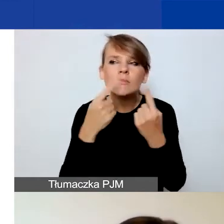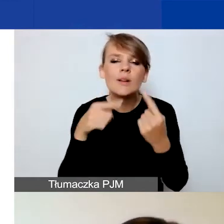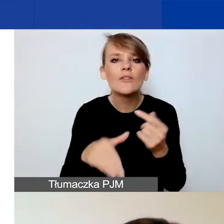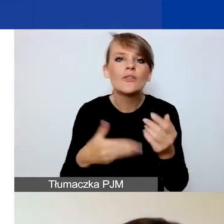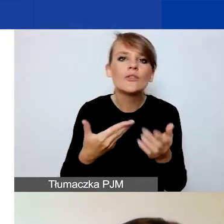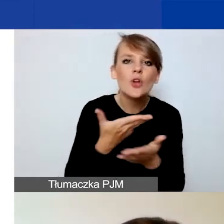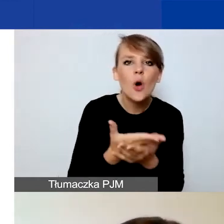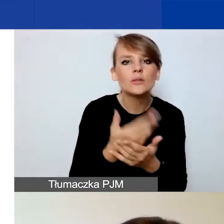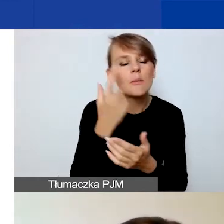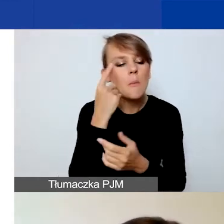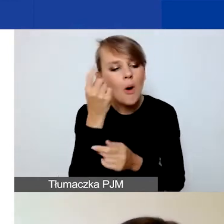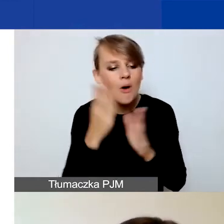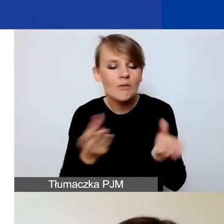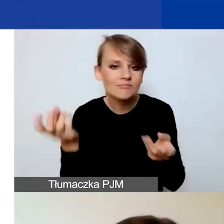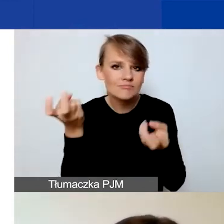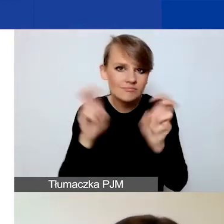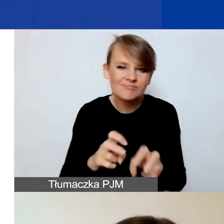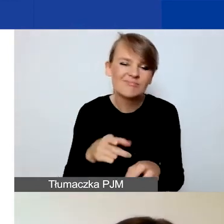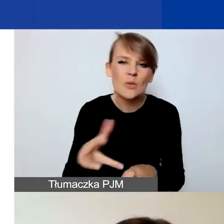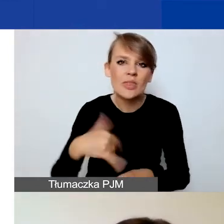Więc gorąco państwa zachęcam do pobrania tych plików,